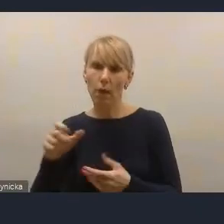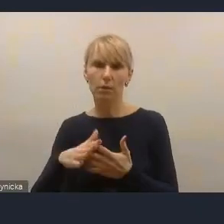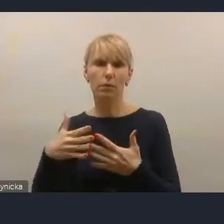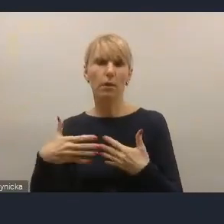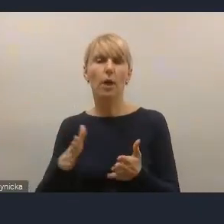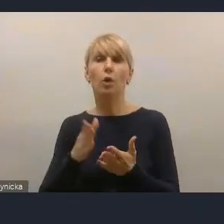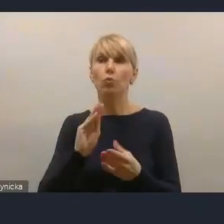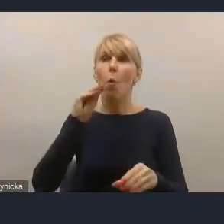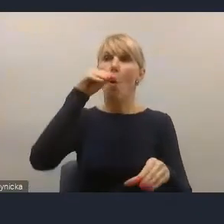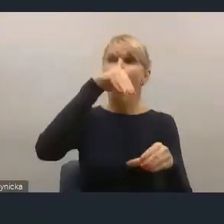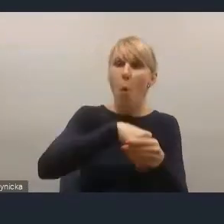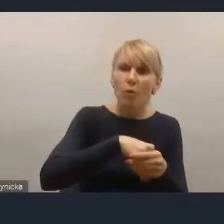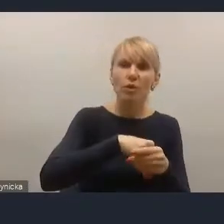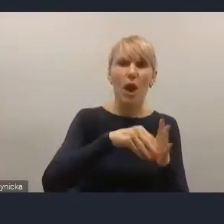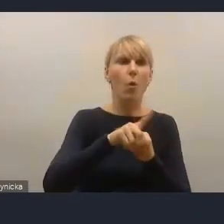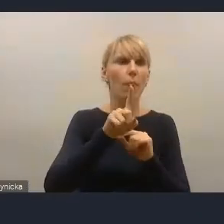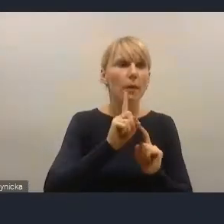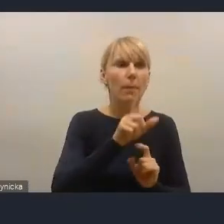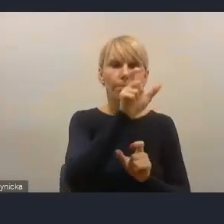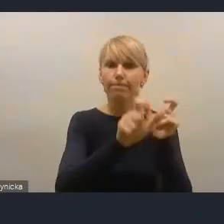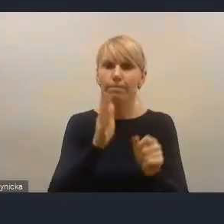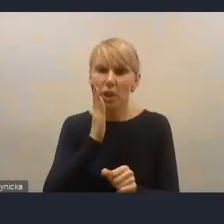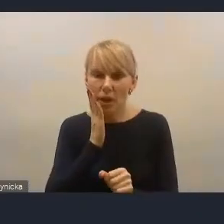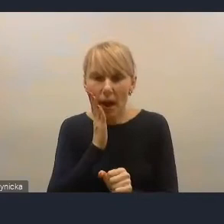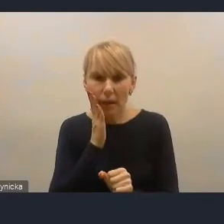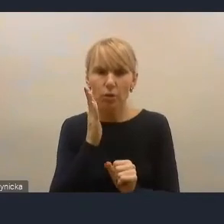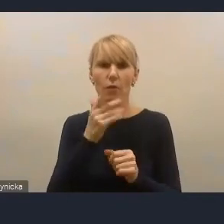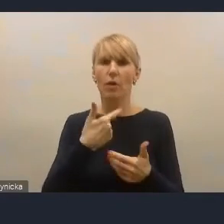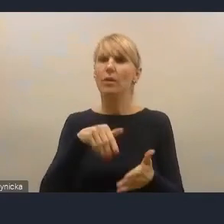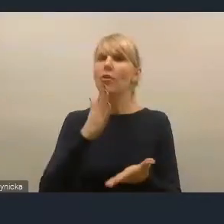ale również mieszkańców jako coraz częściej, nie tylko aktywnych obywateli,